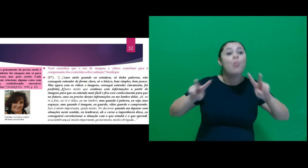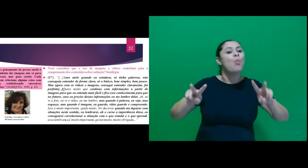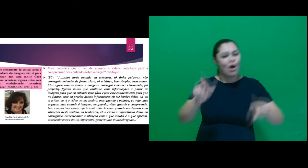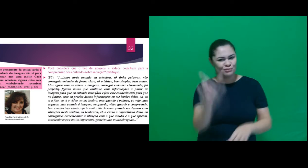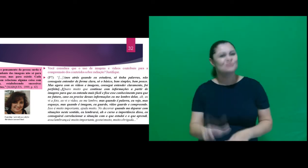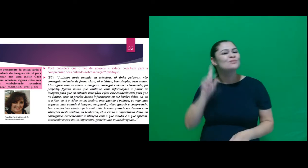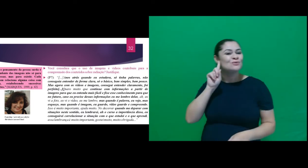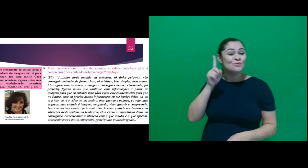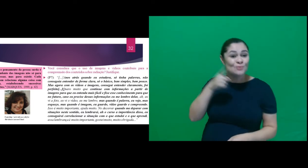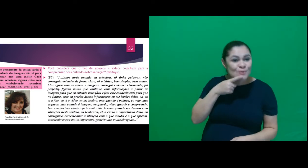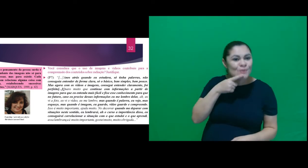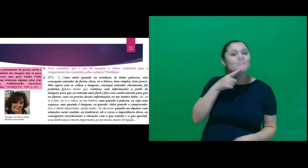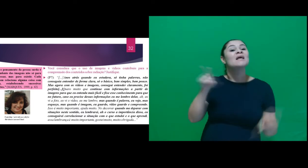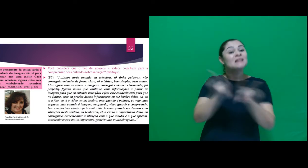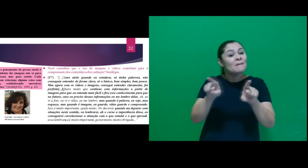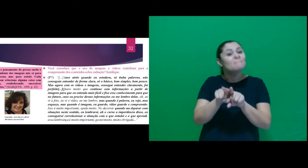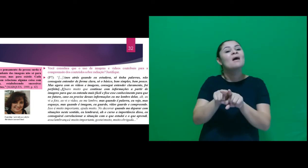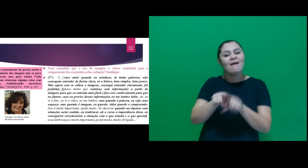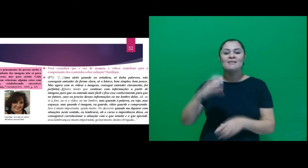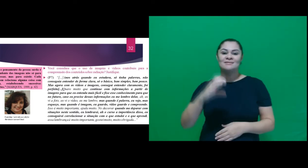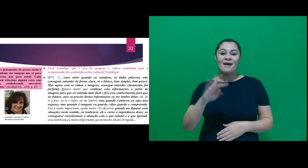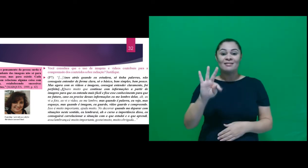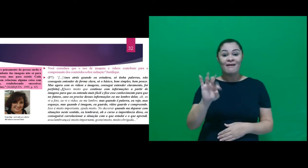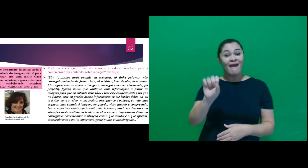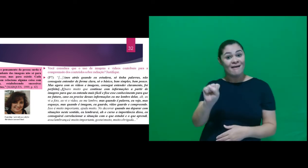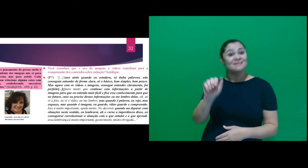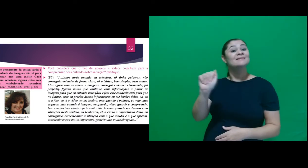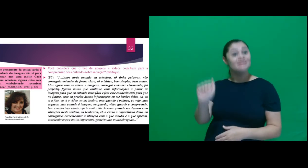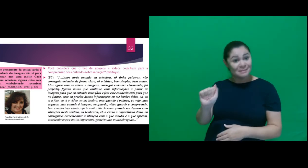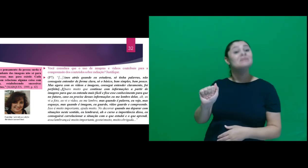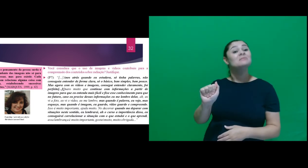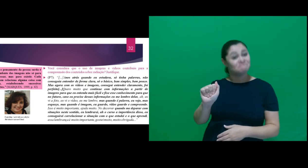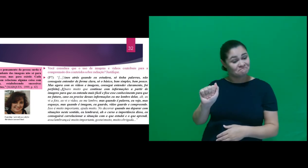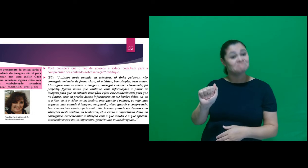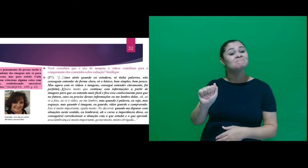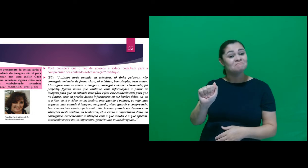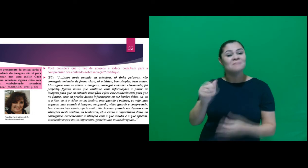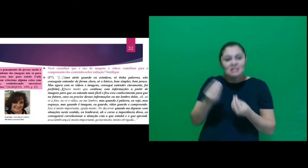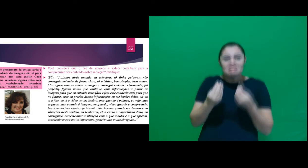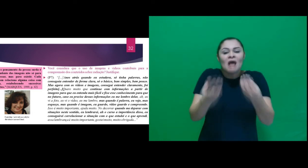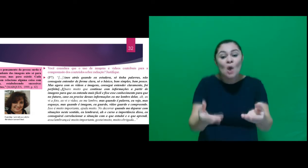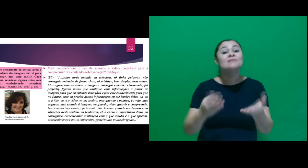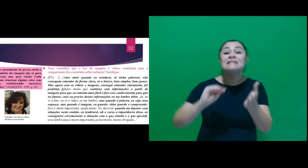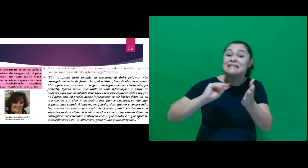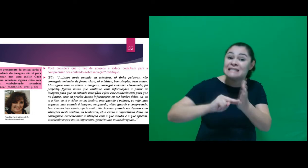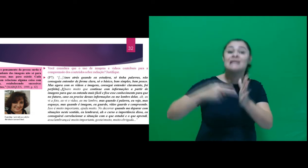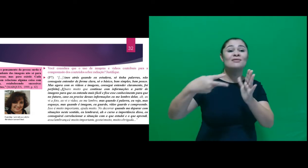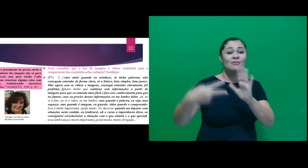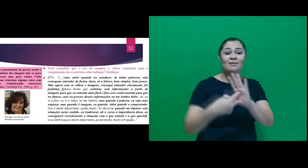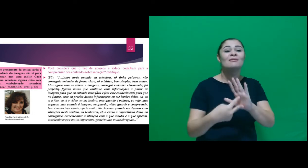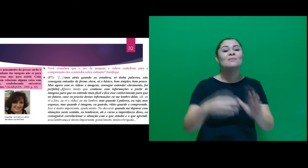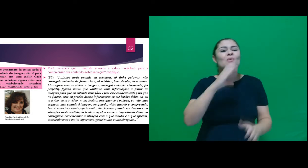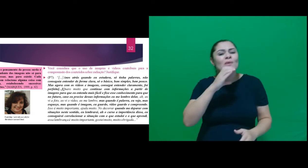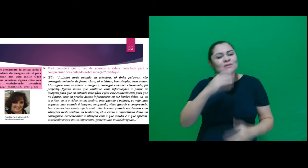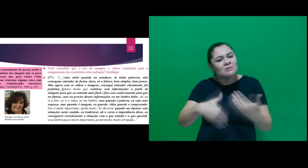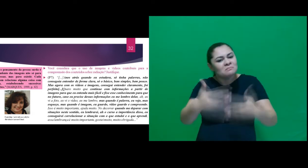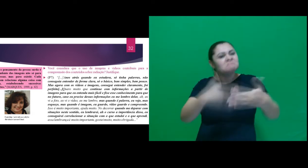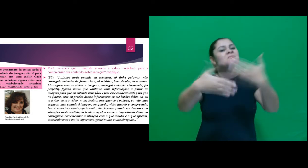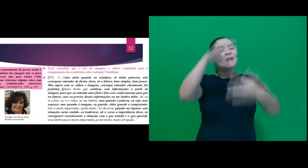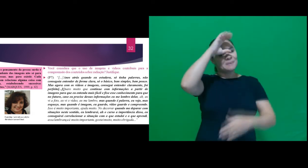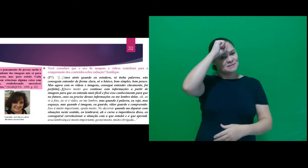visual desse sujeito, e a abordagem CTSA contribuiu de forma significativa na aprendizagem.